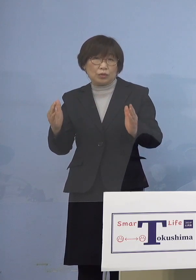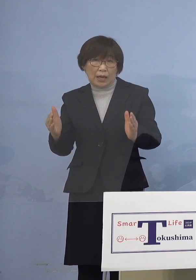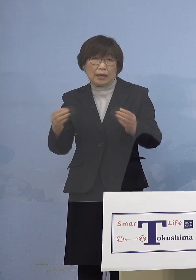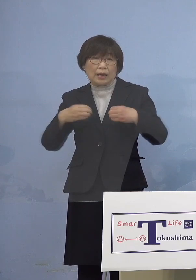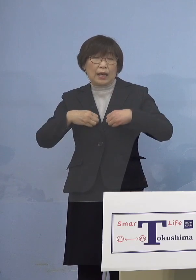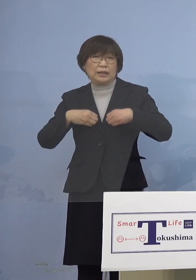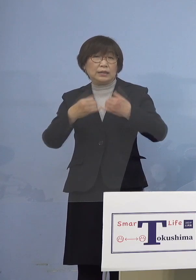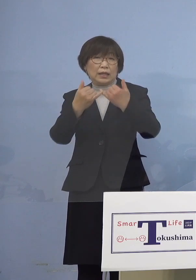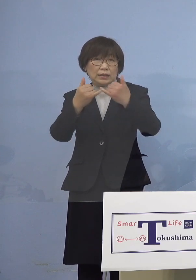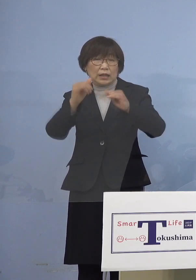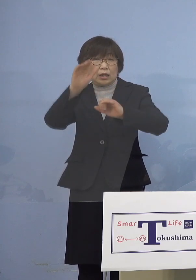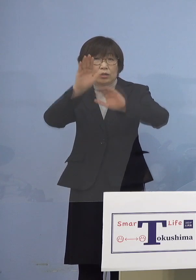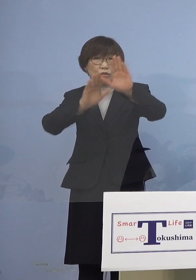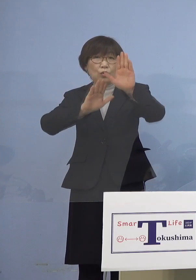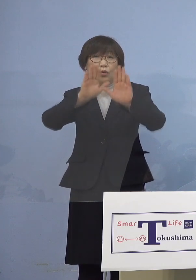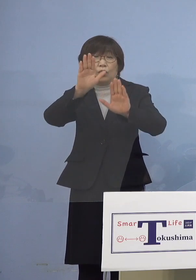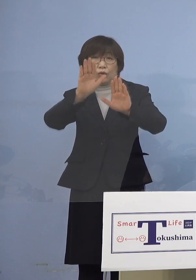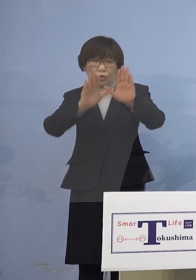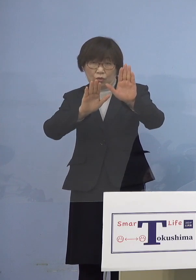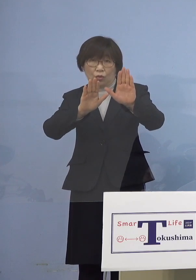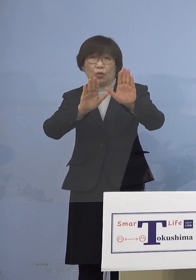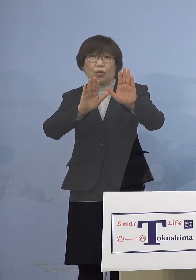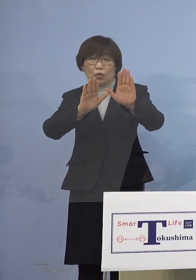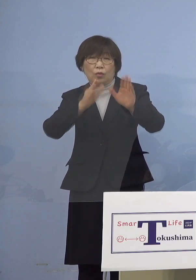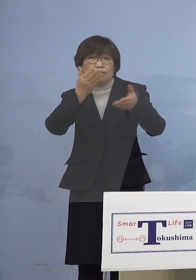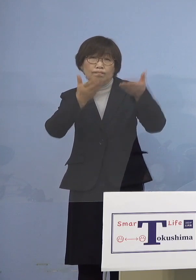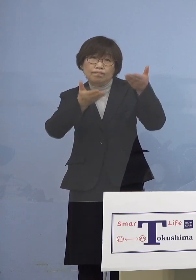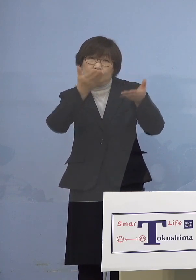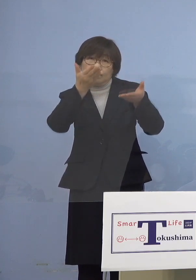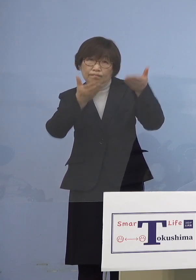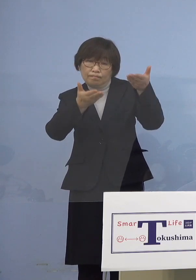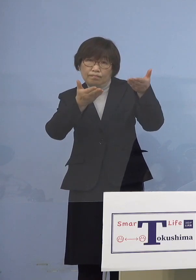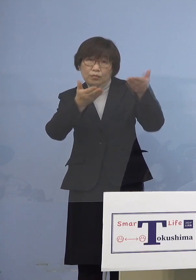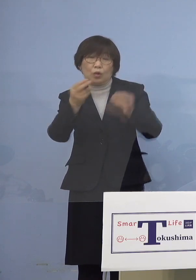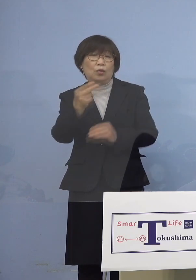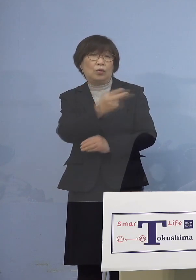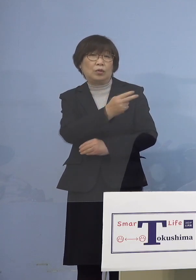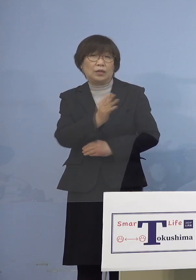その対比を少し ご覧いただきたいと思います